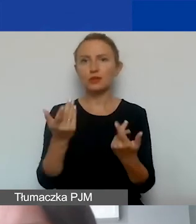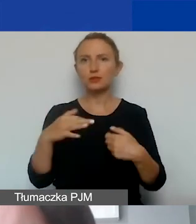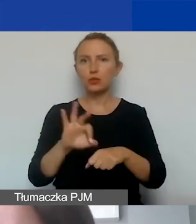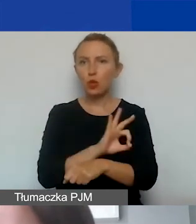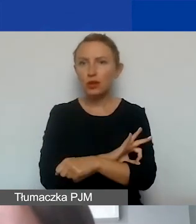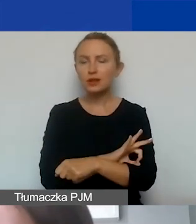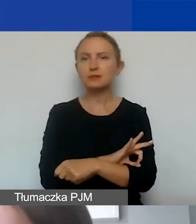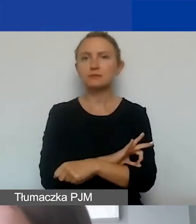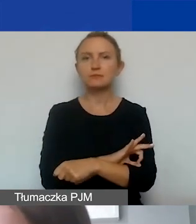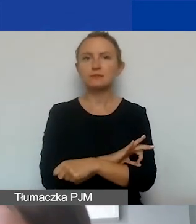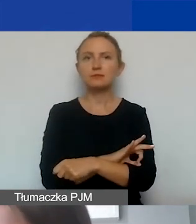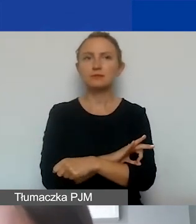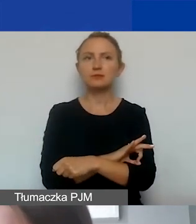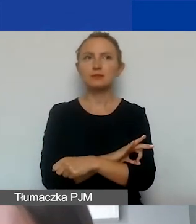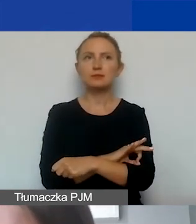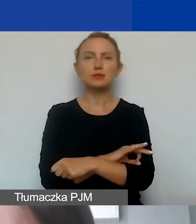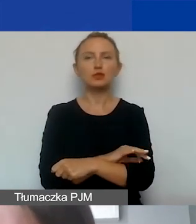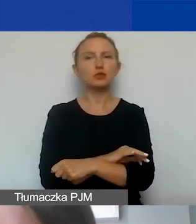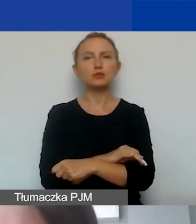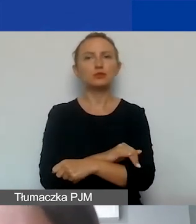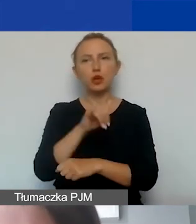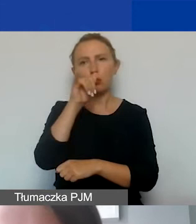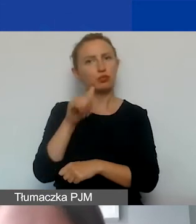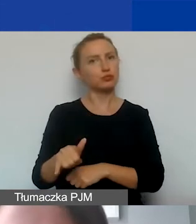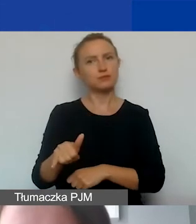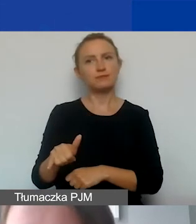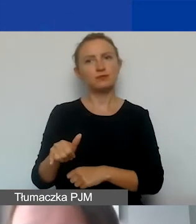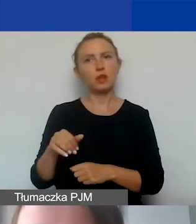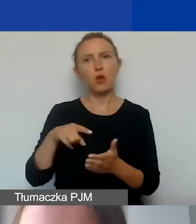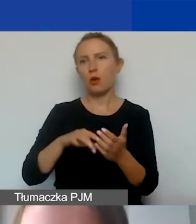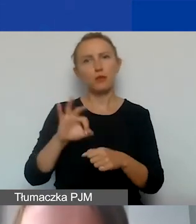to nie ma takiej możliwości w ramach tego programu.